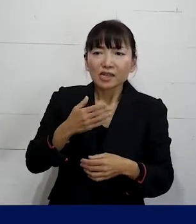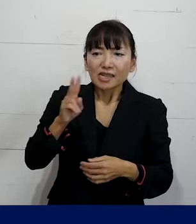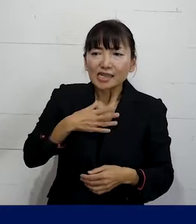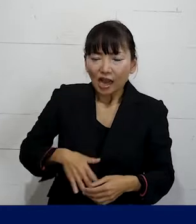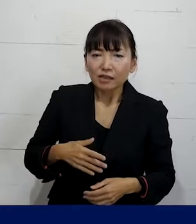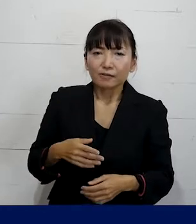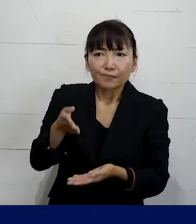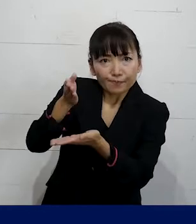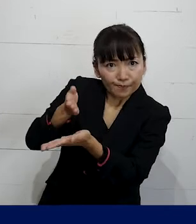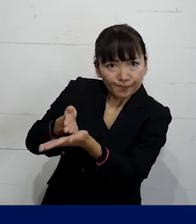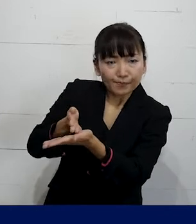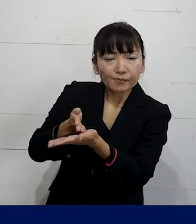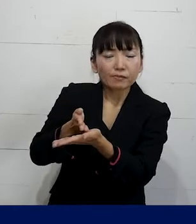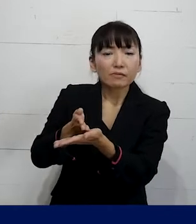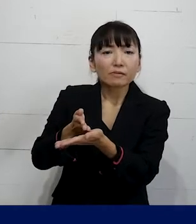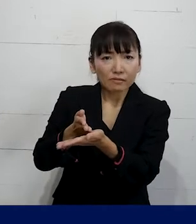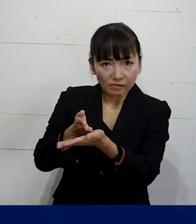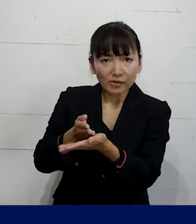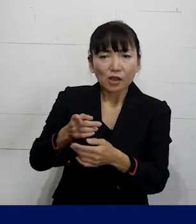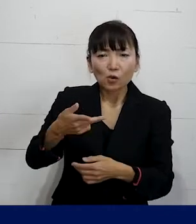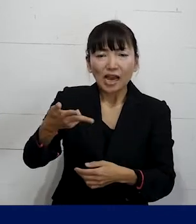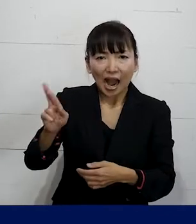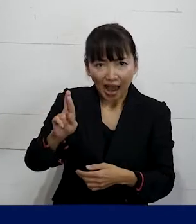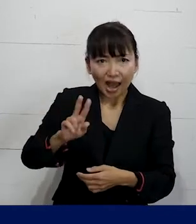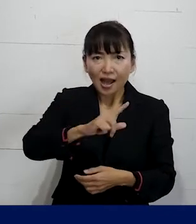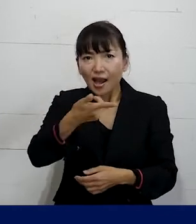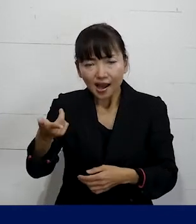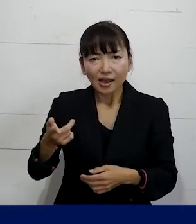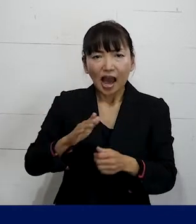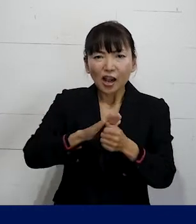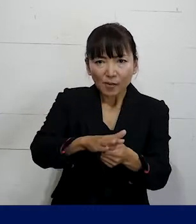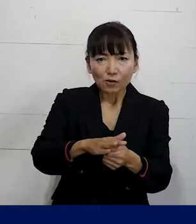その上でSOGIハラを含むハラスメント対策を